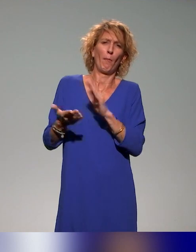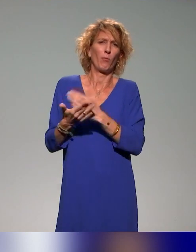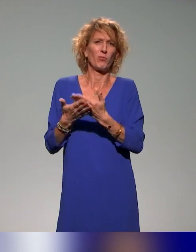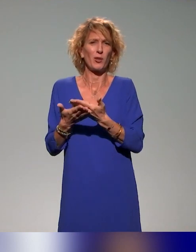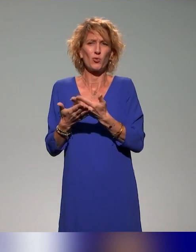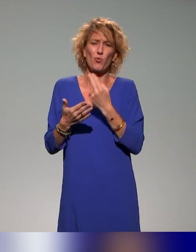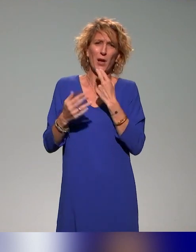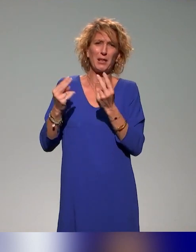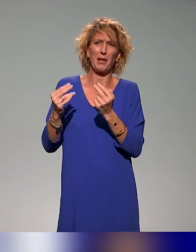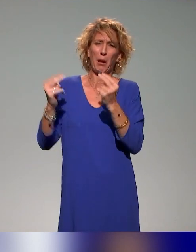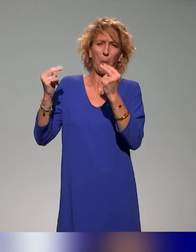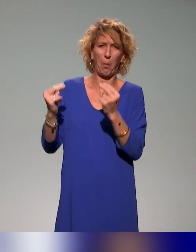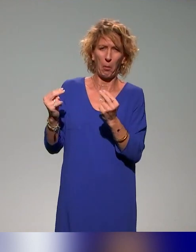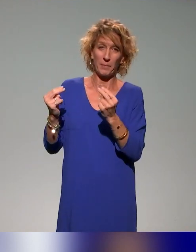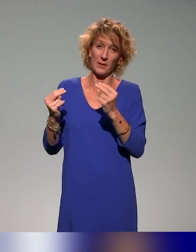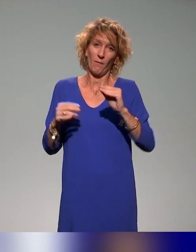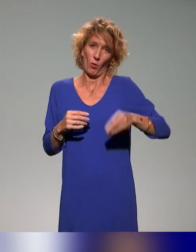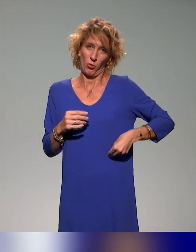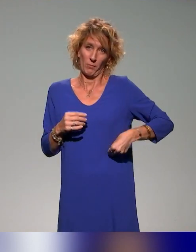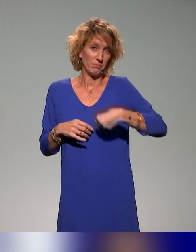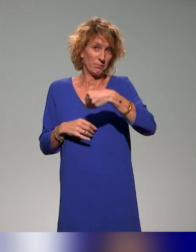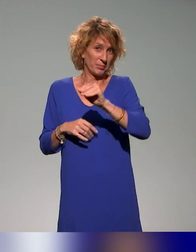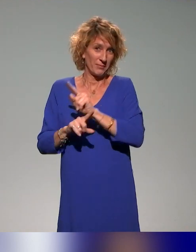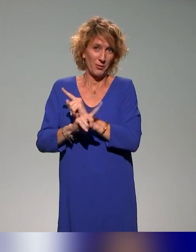bonnes qu'elles auraient dû être, c'est de notre faute et pas de la leur. Voilà, c'est dit.